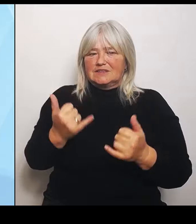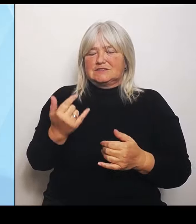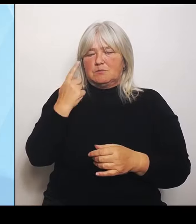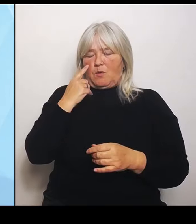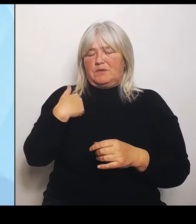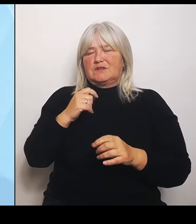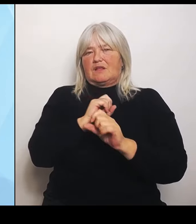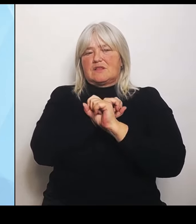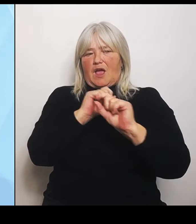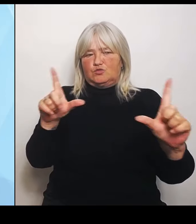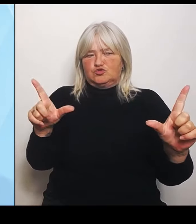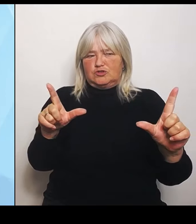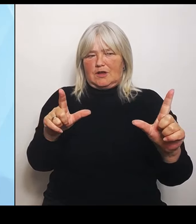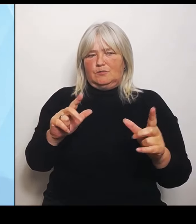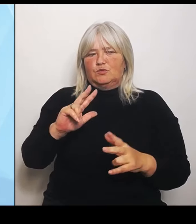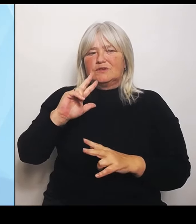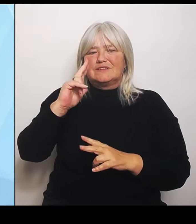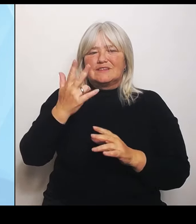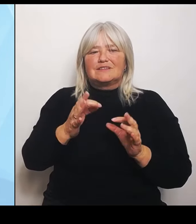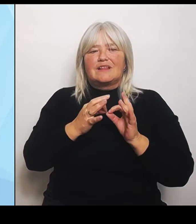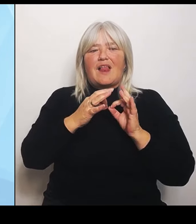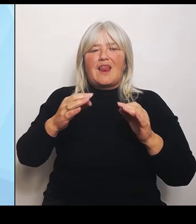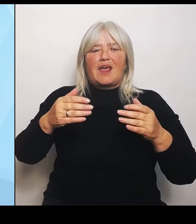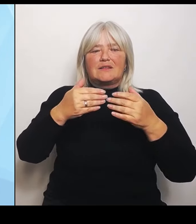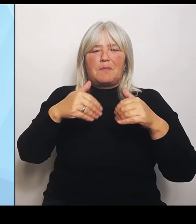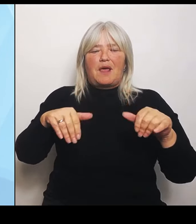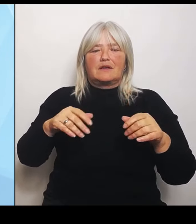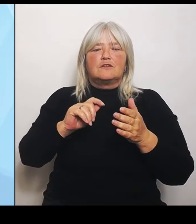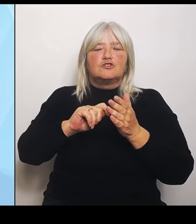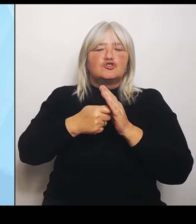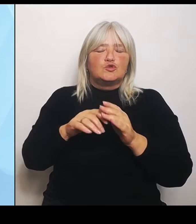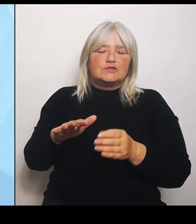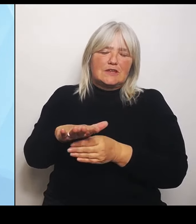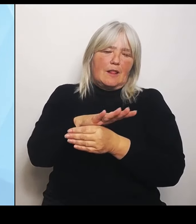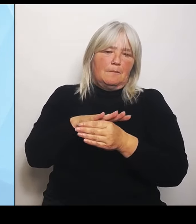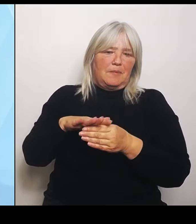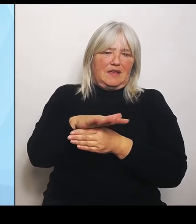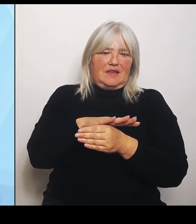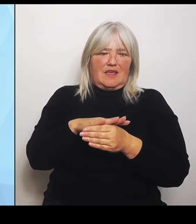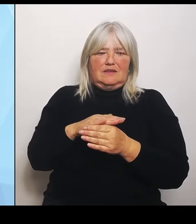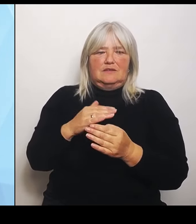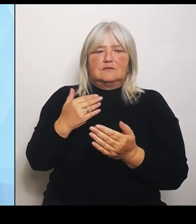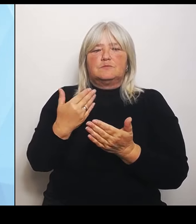Das war vor allem den Kommunen eine großes Anliegen.